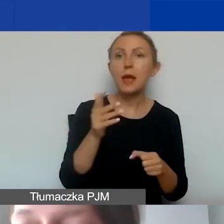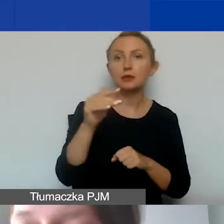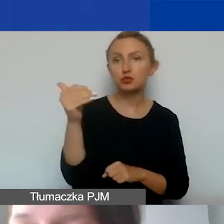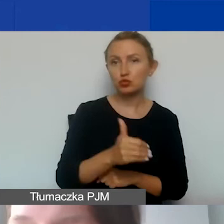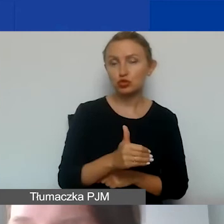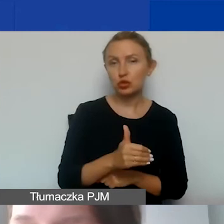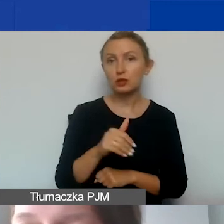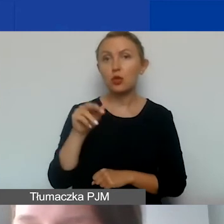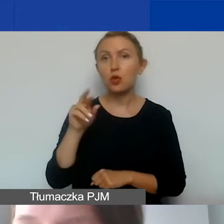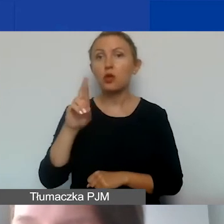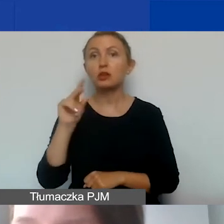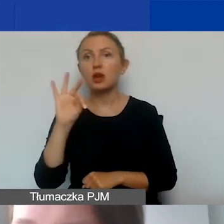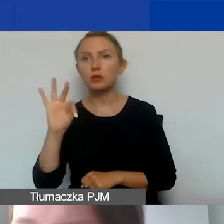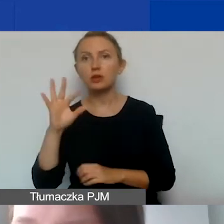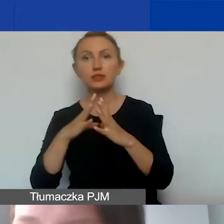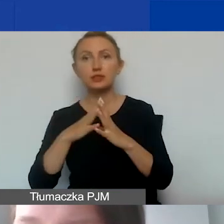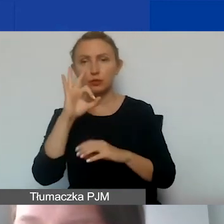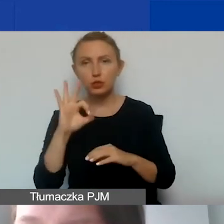to rozliczamy się dalej ryczałtem.